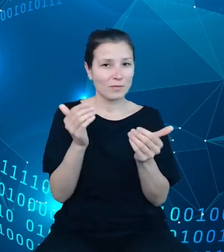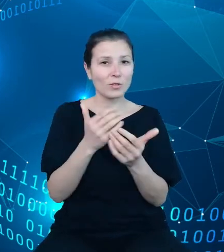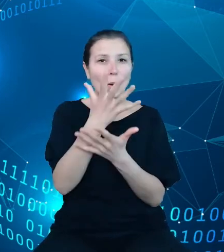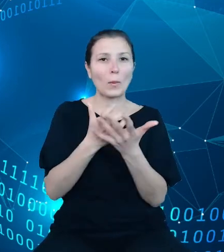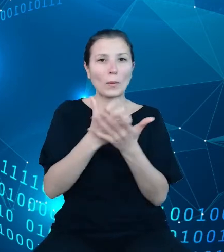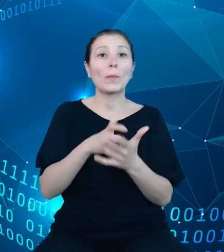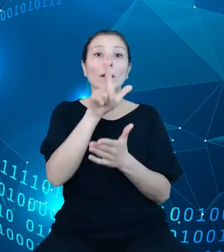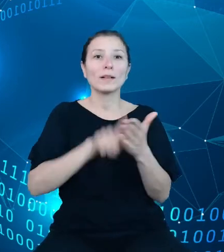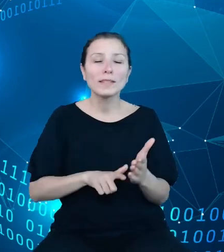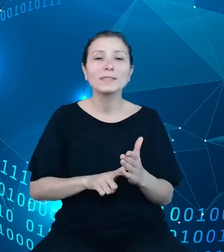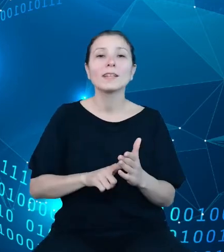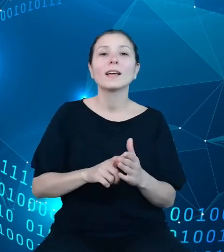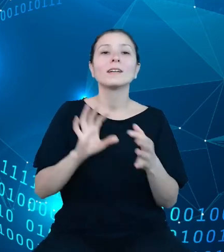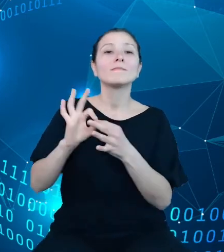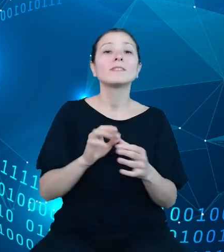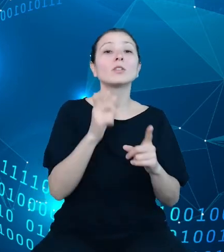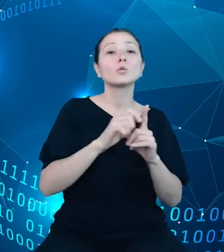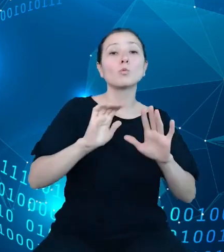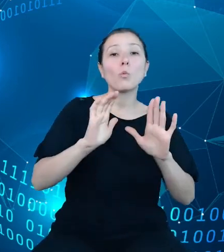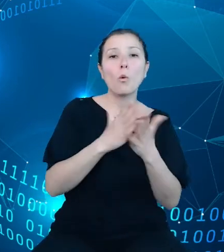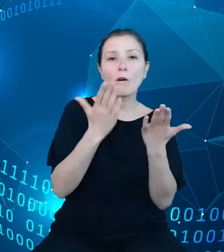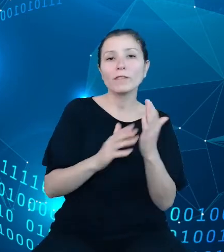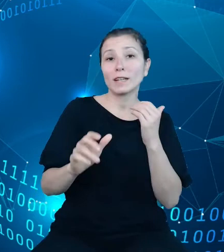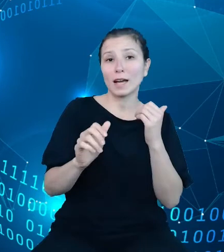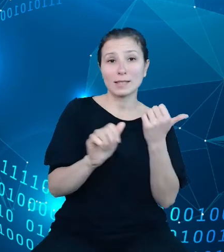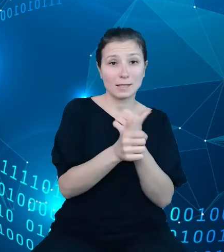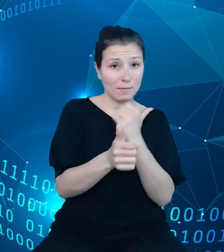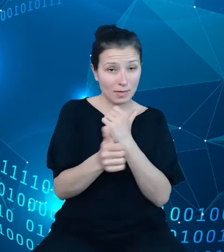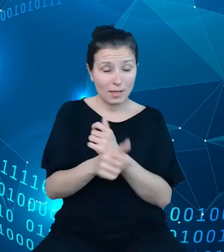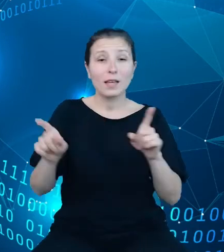słownika zmiennych, listy przekrojów do określonej zmiennej, listy wymiarów